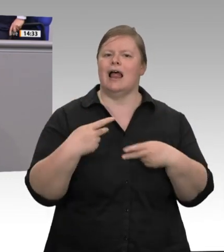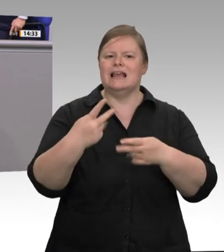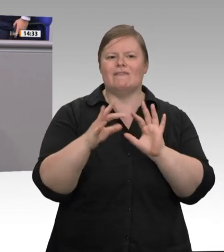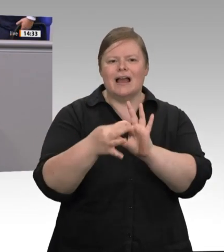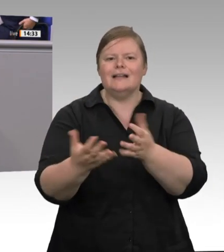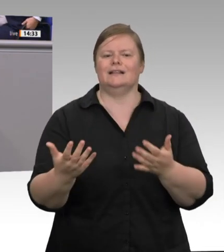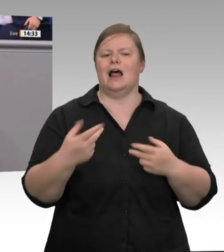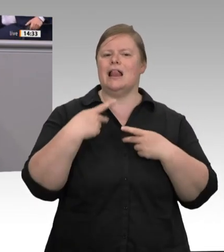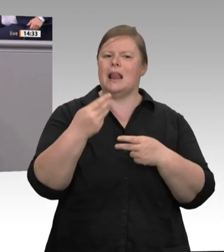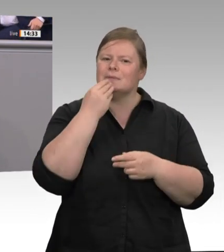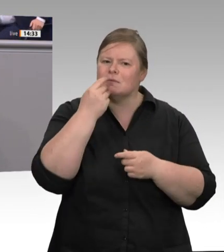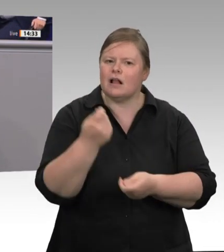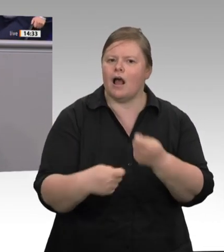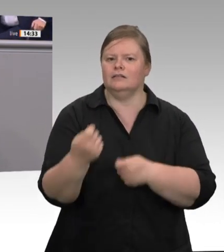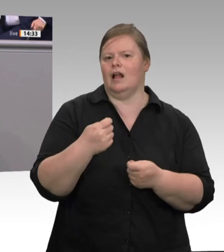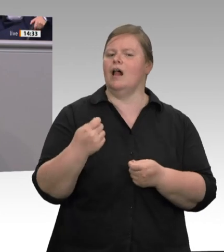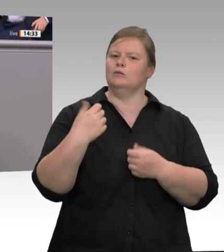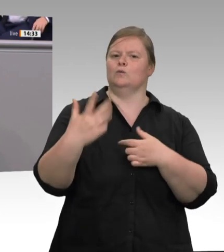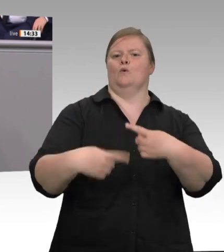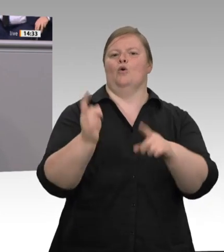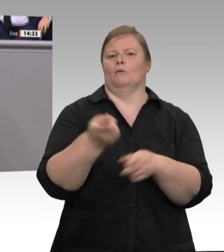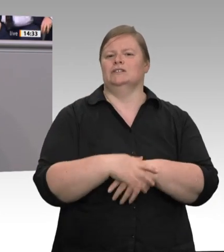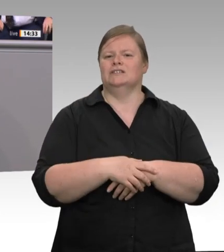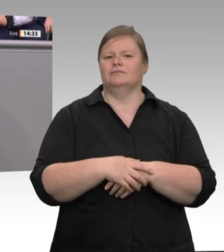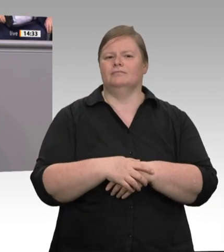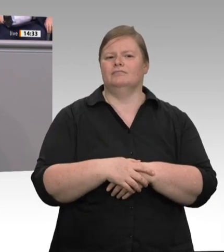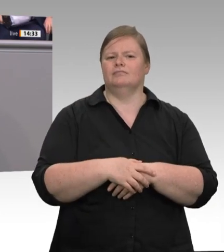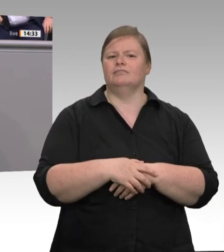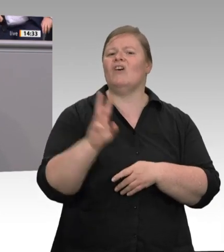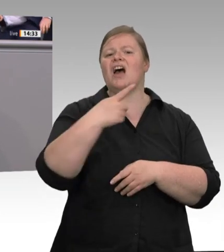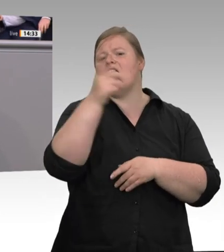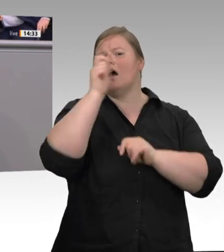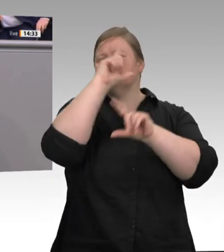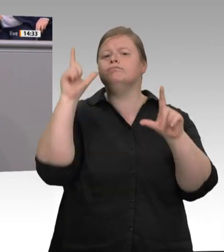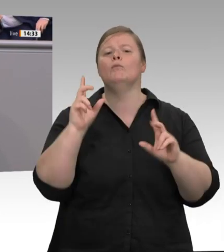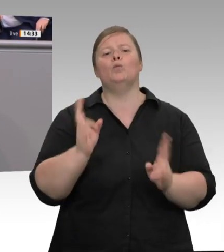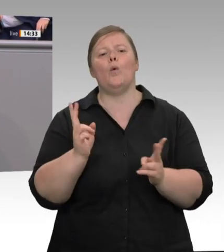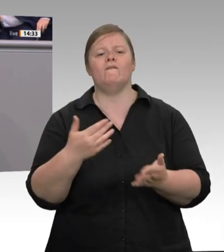eine Kette von Skandalen. 2015: Mit Kolibakterien verseuchtes Fleisch für Tiernahrung soll